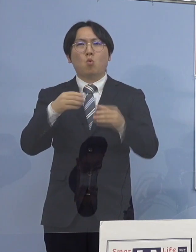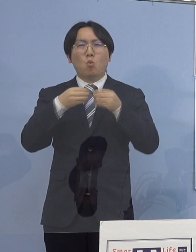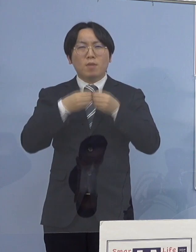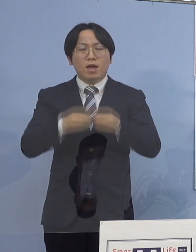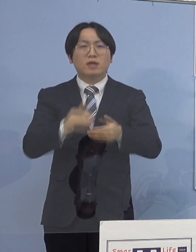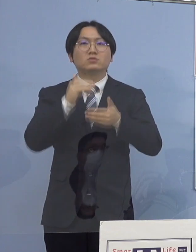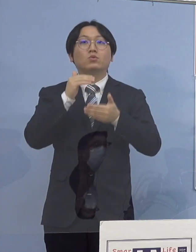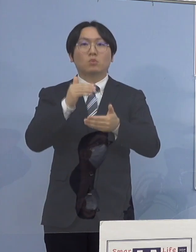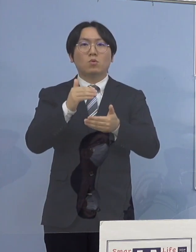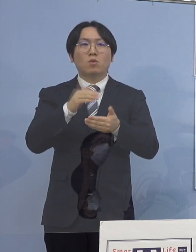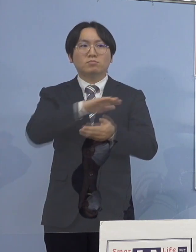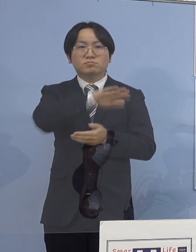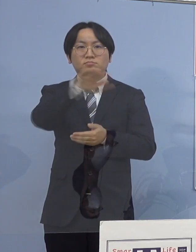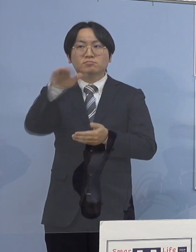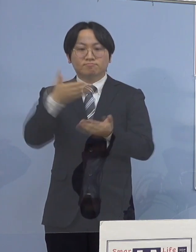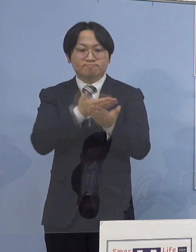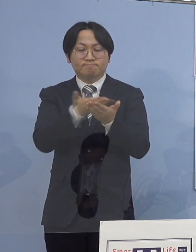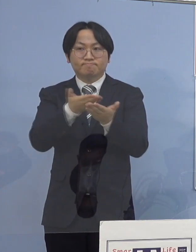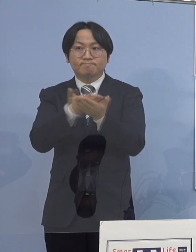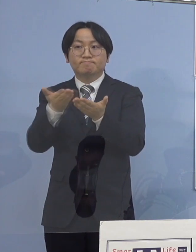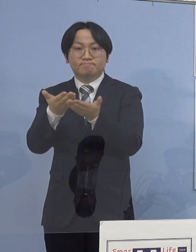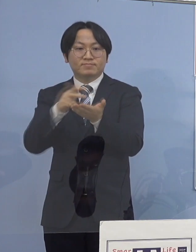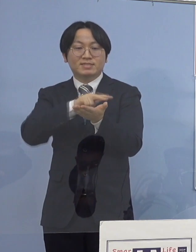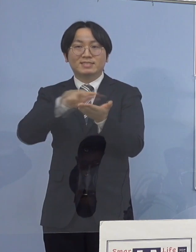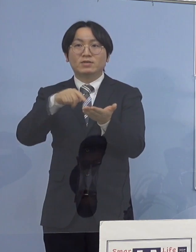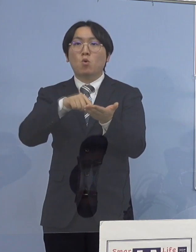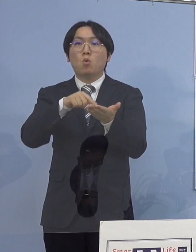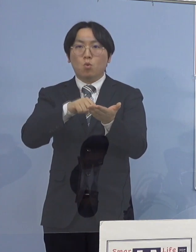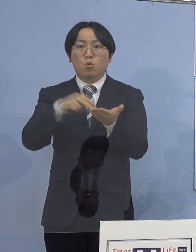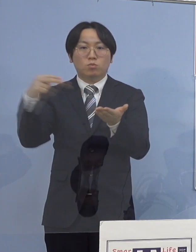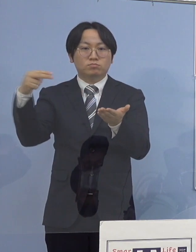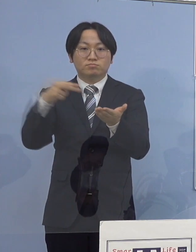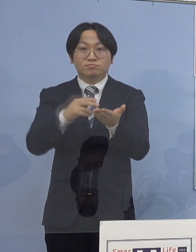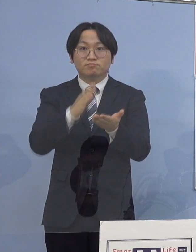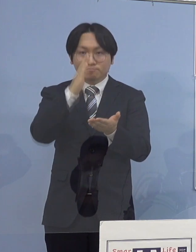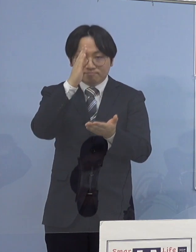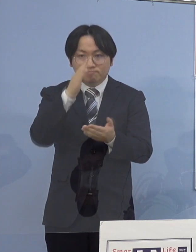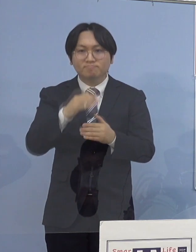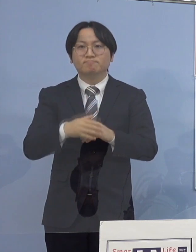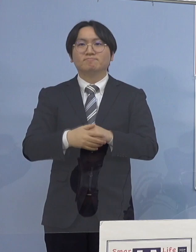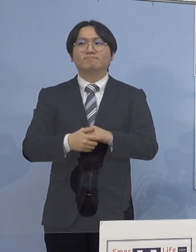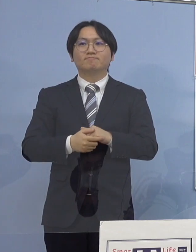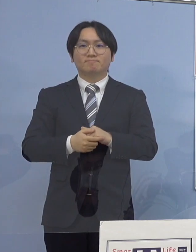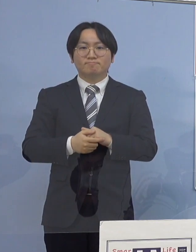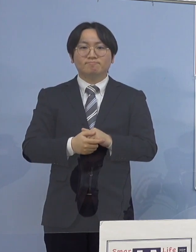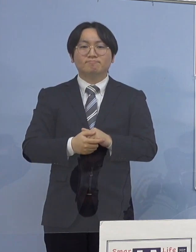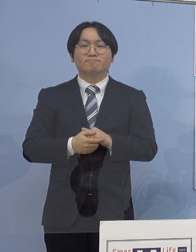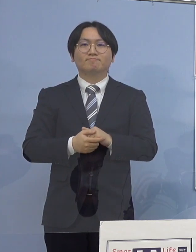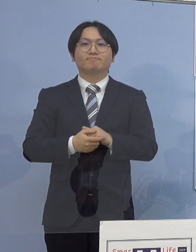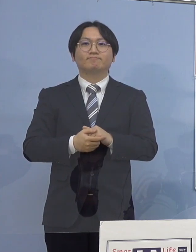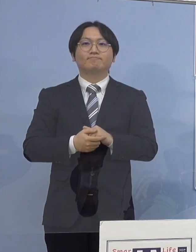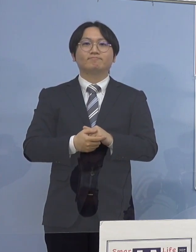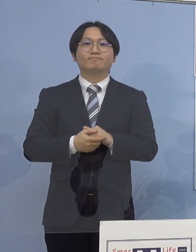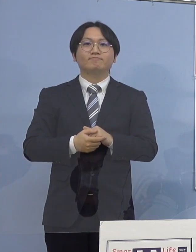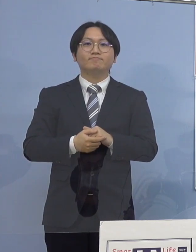記者の皆様方のお手元に 配布させていただいている資料を ご覧いただければと思います